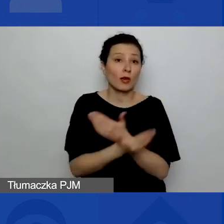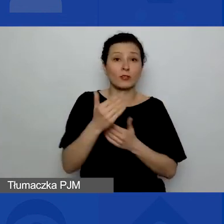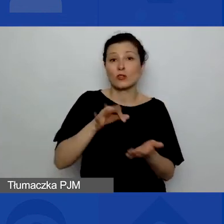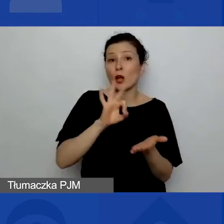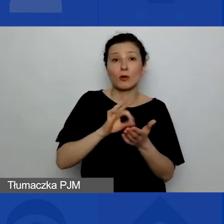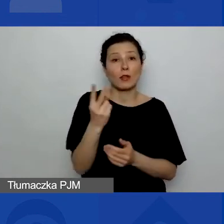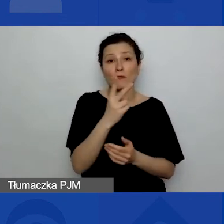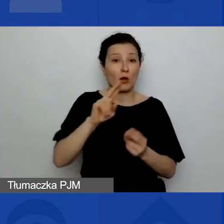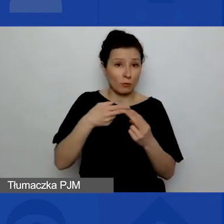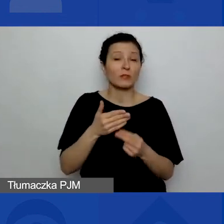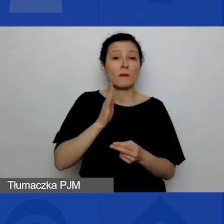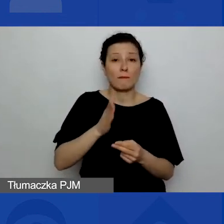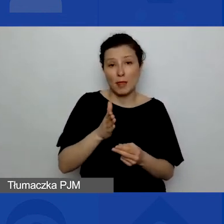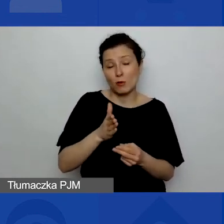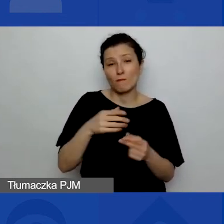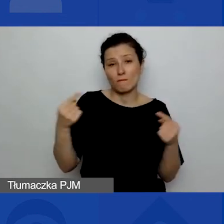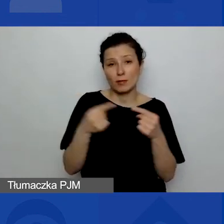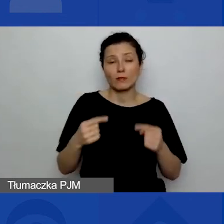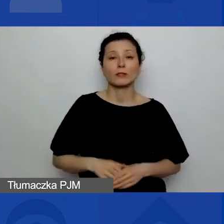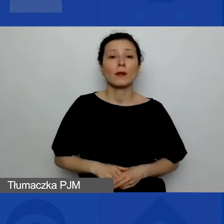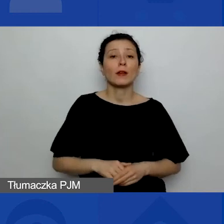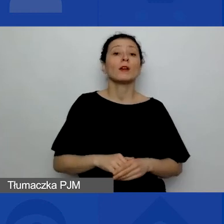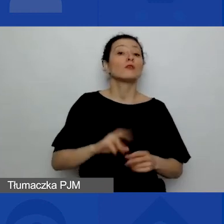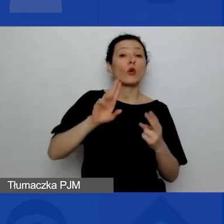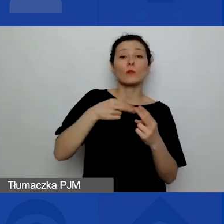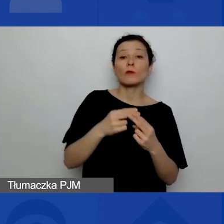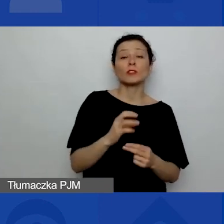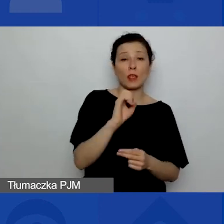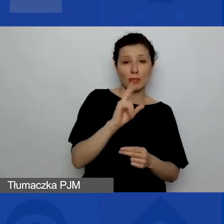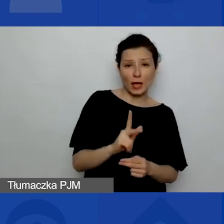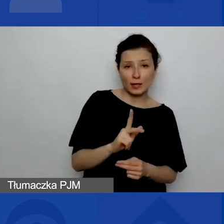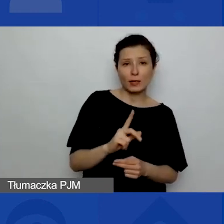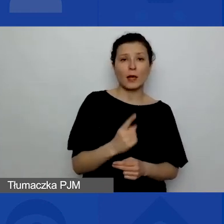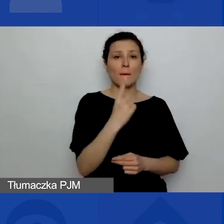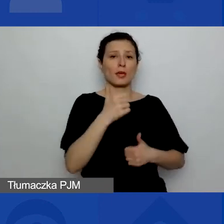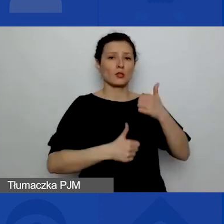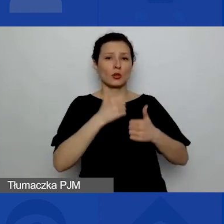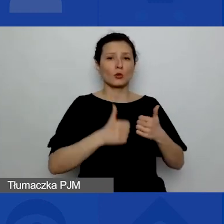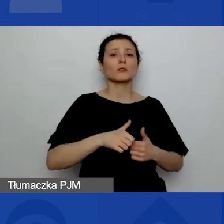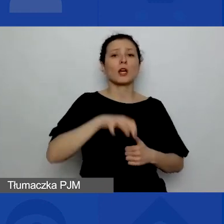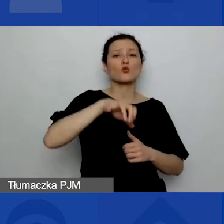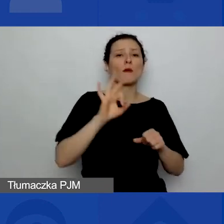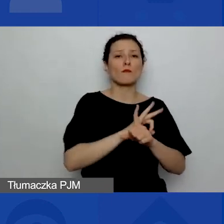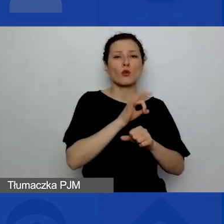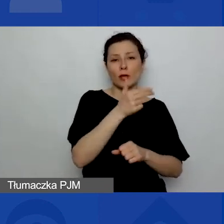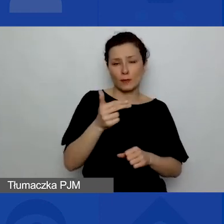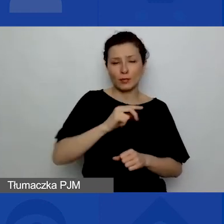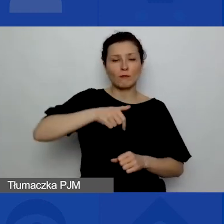To są odpowiedzi: "Tak, w 1. konkursie na projekty tematyczne".